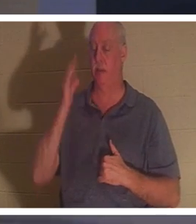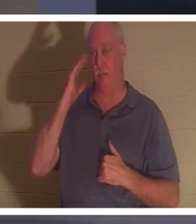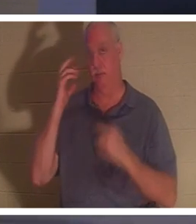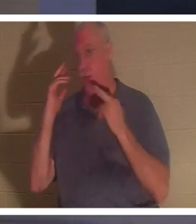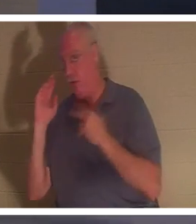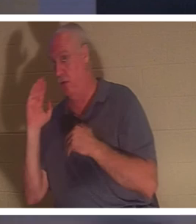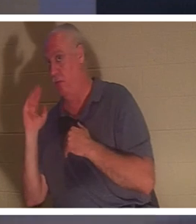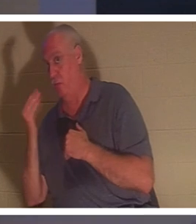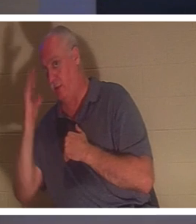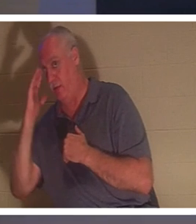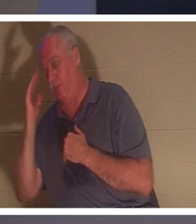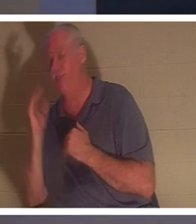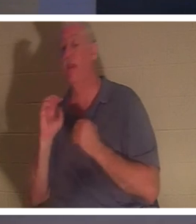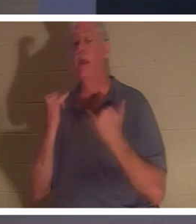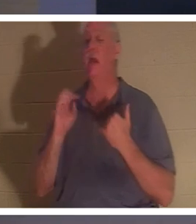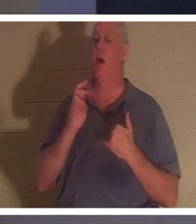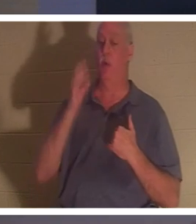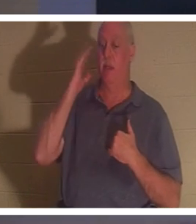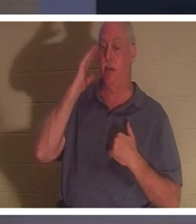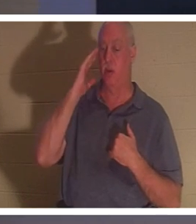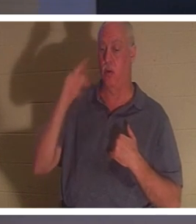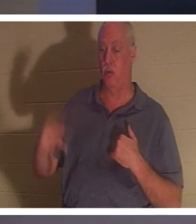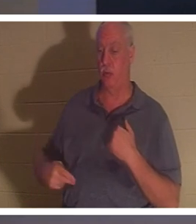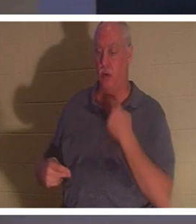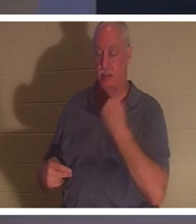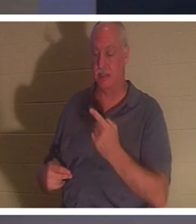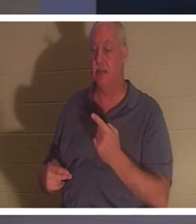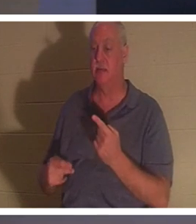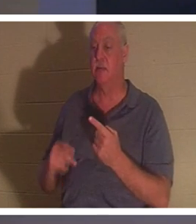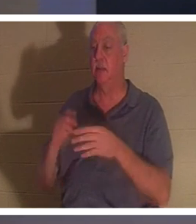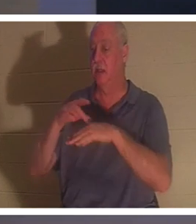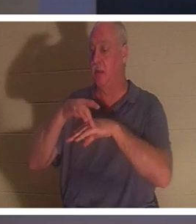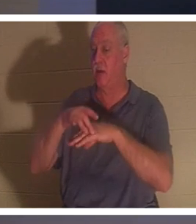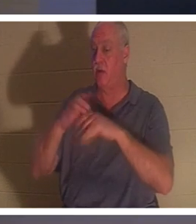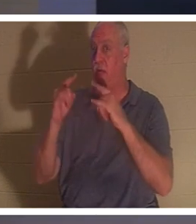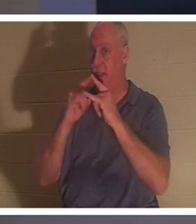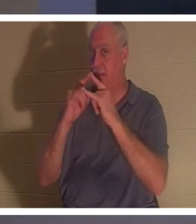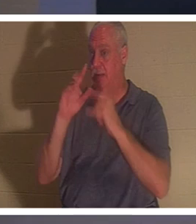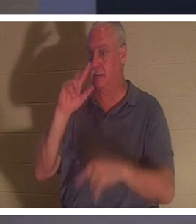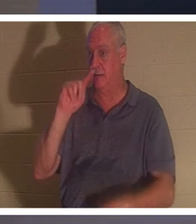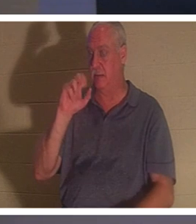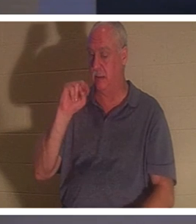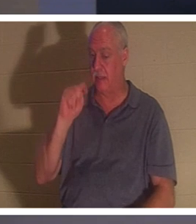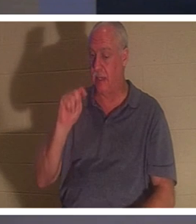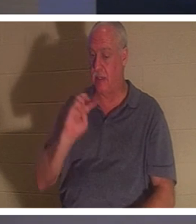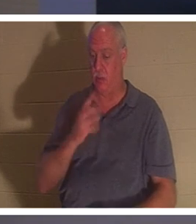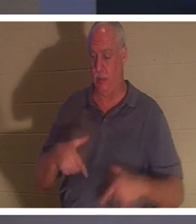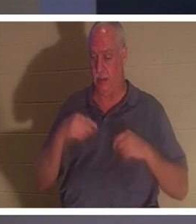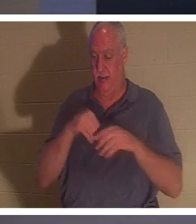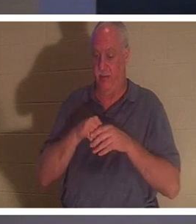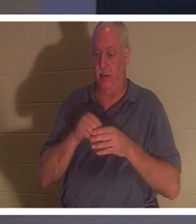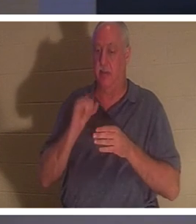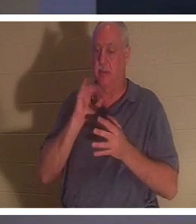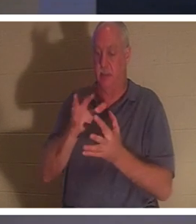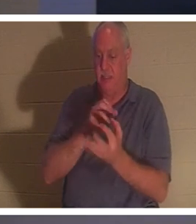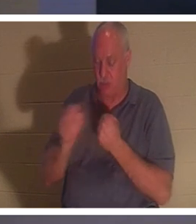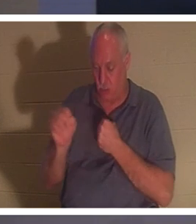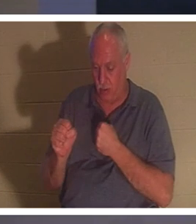понимаете? «Теперь мы знаем, — говорит он, — земная хижина, в которой мы живем, разрушена, мы имеем строение